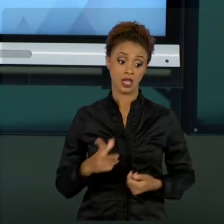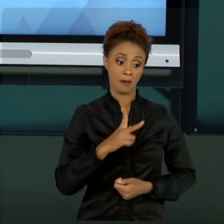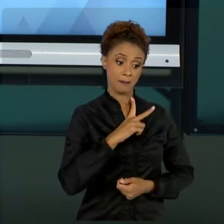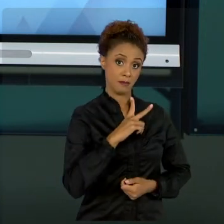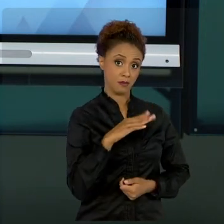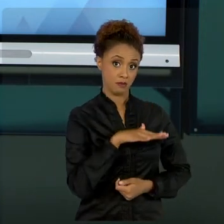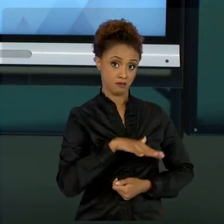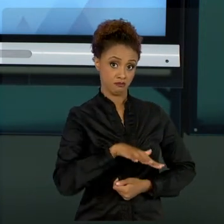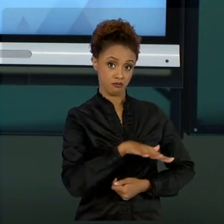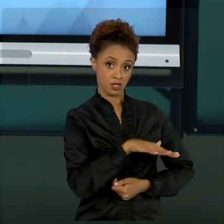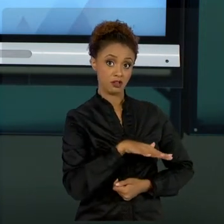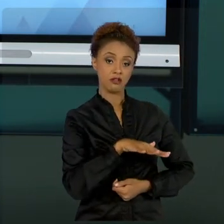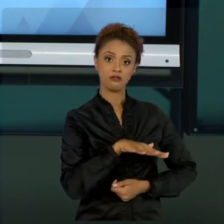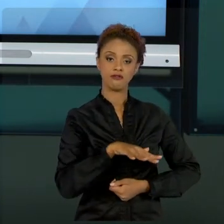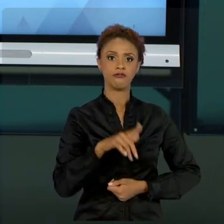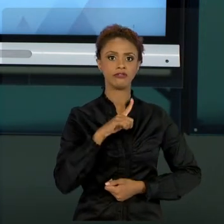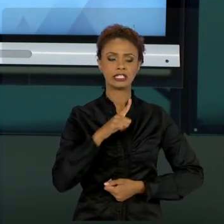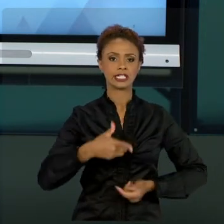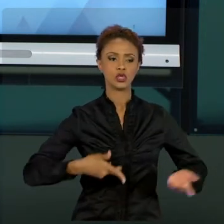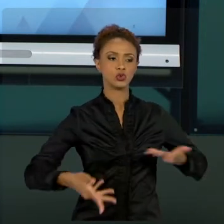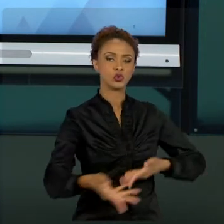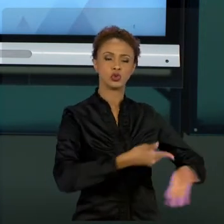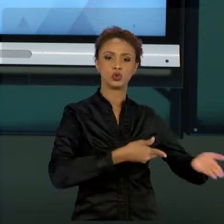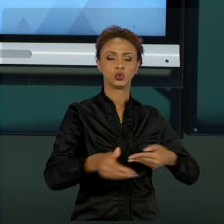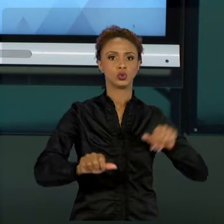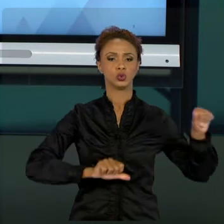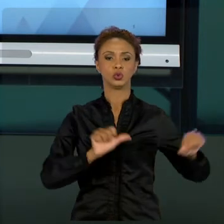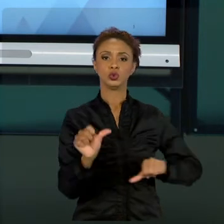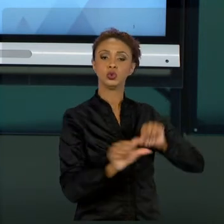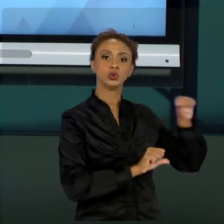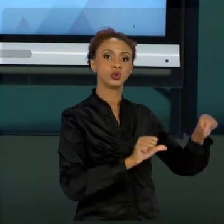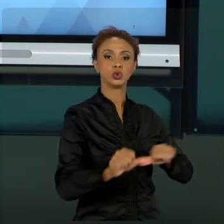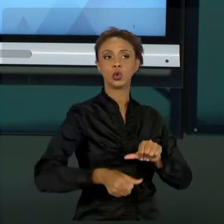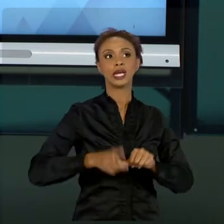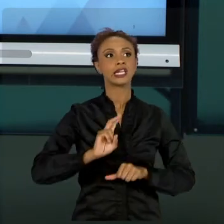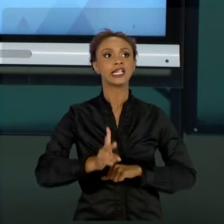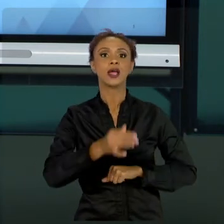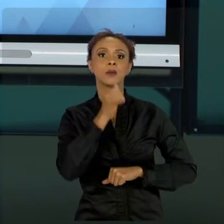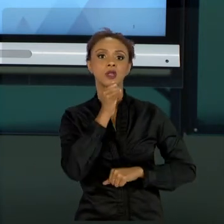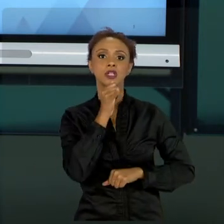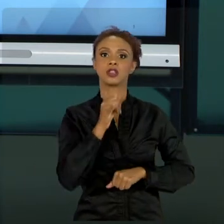QUE NECESSITA TROCAS DE CAPITAL HUMANO, MUDANÇAS